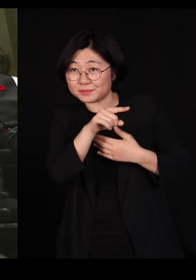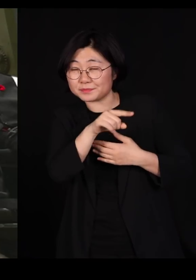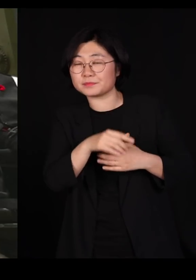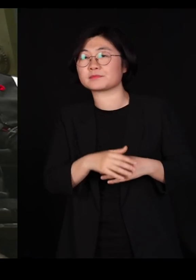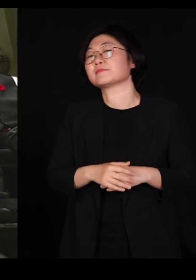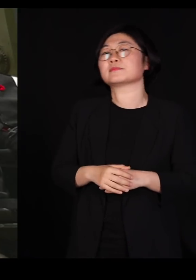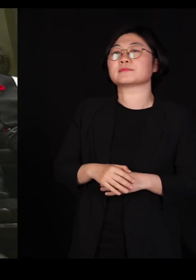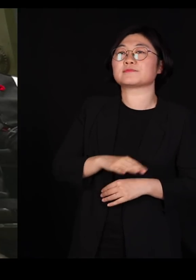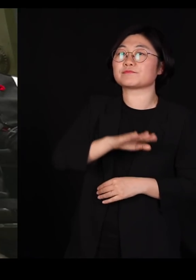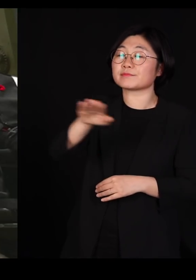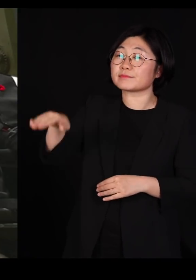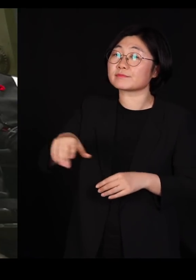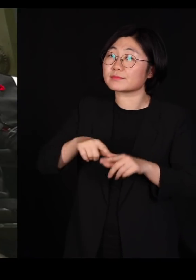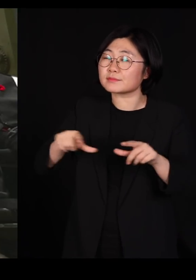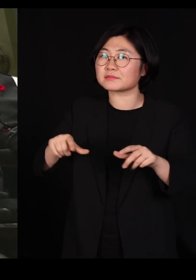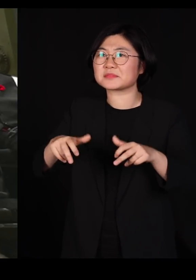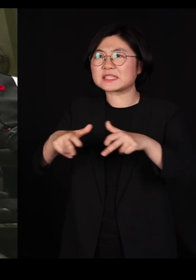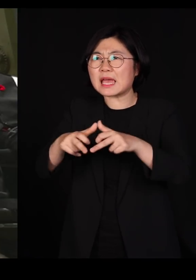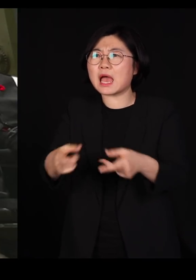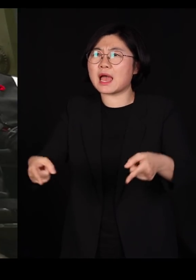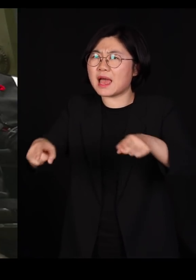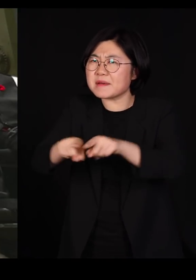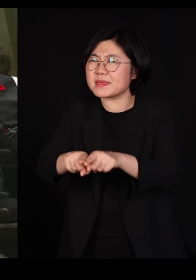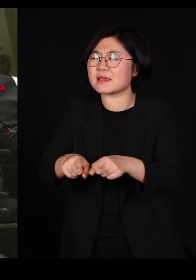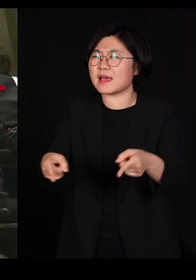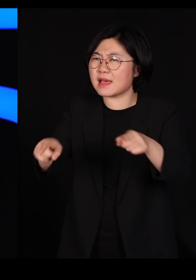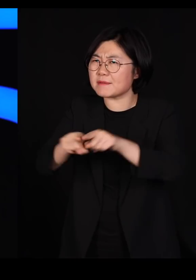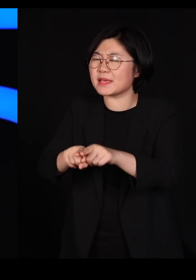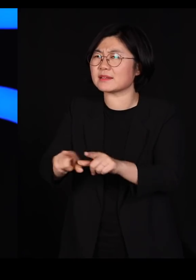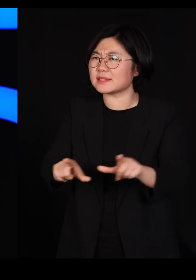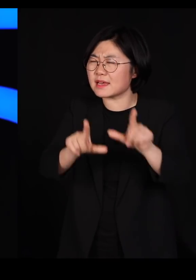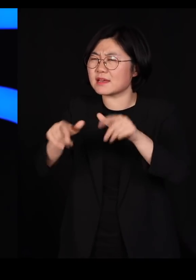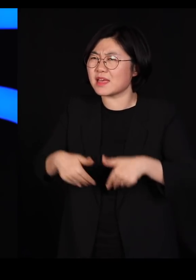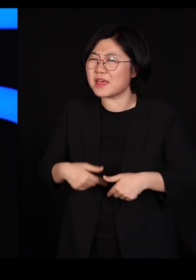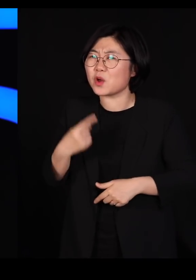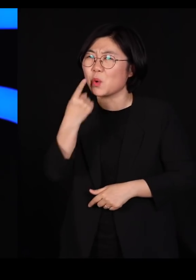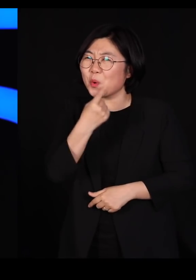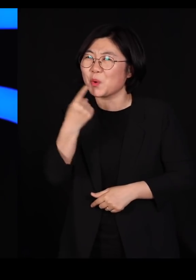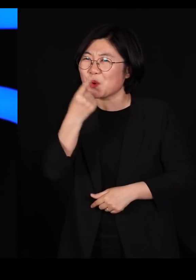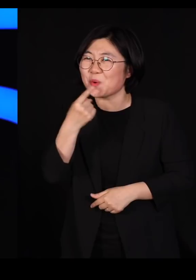우리 장애인도 함께 살아야 된다고 말로만 떠듭니다